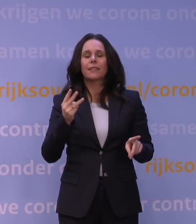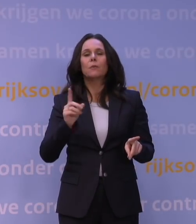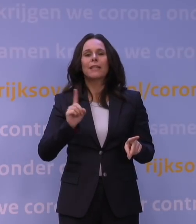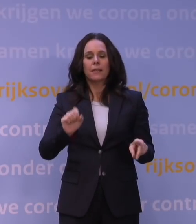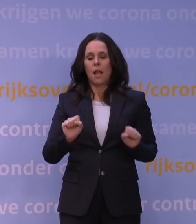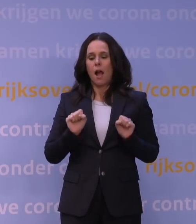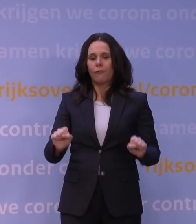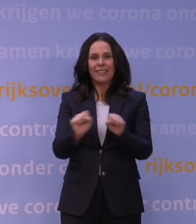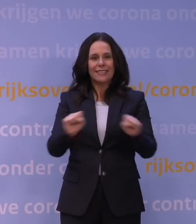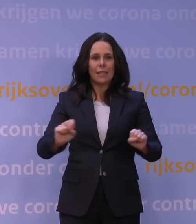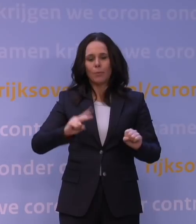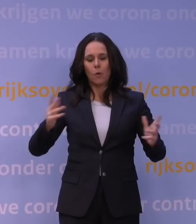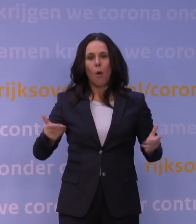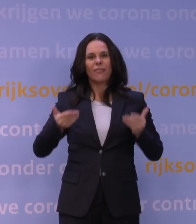en ook maakt dat na die booster